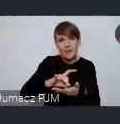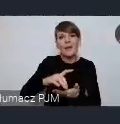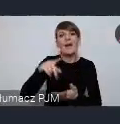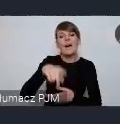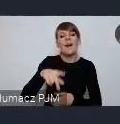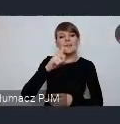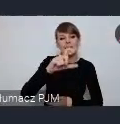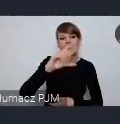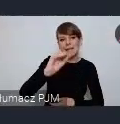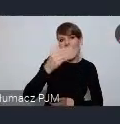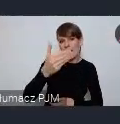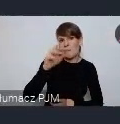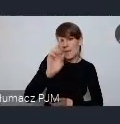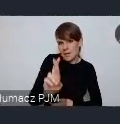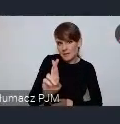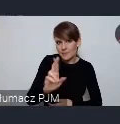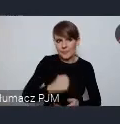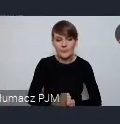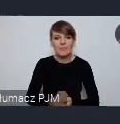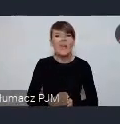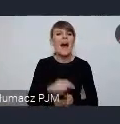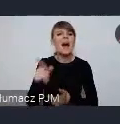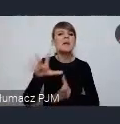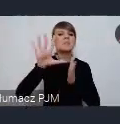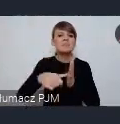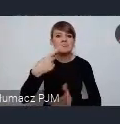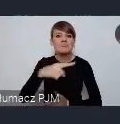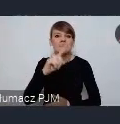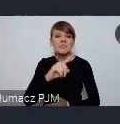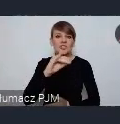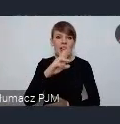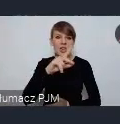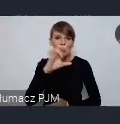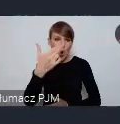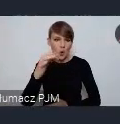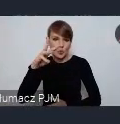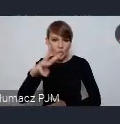Dlatego, że Dzierżoniów w ramach programu URBACT Kolego jesteśmy notabene